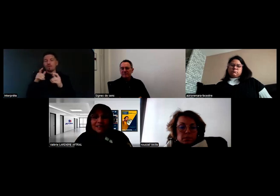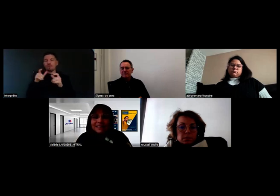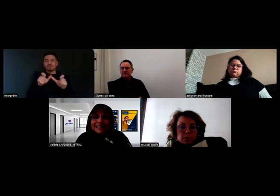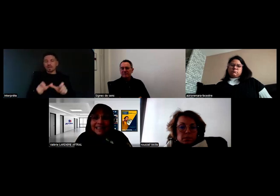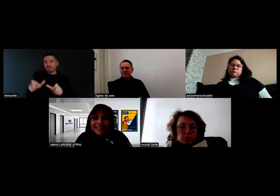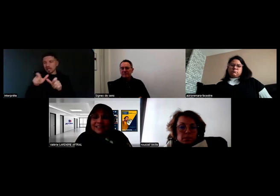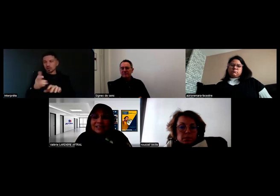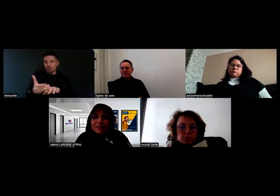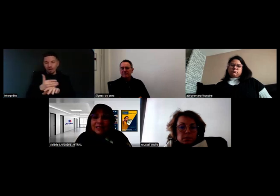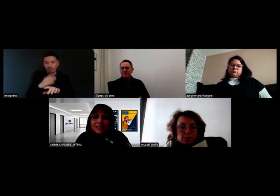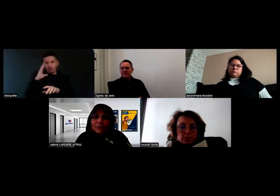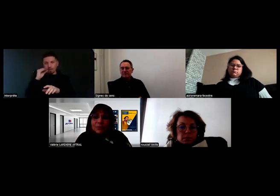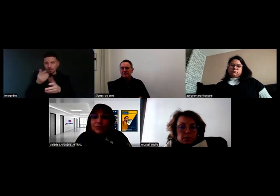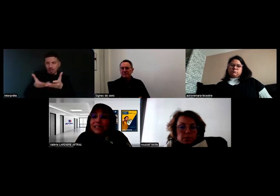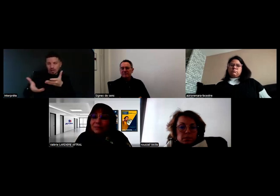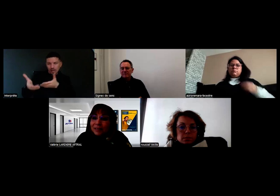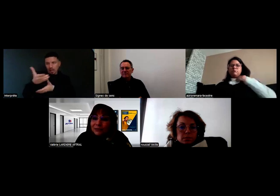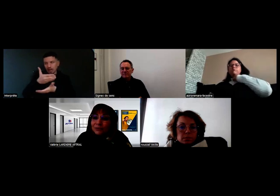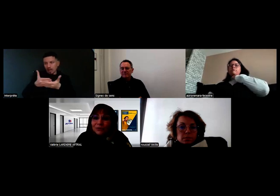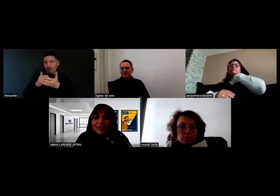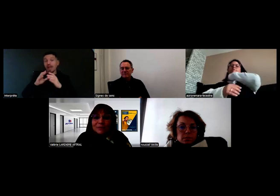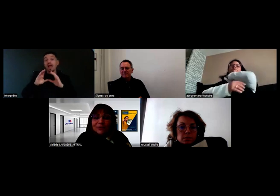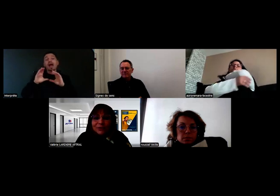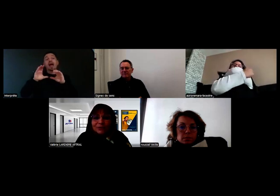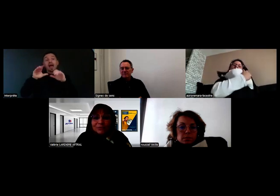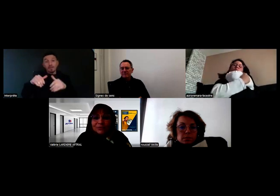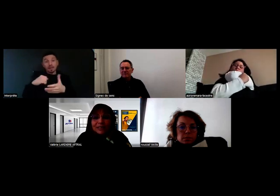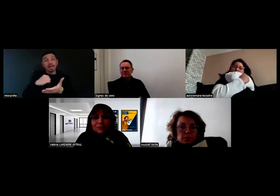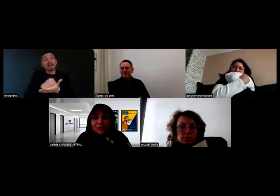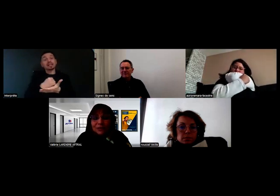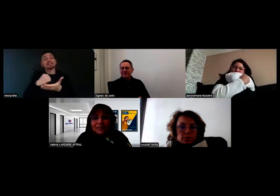et c'est au moment de l'examen que l'inspecteur et le jury